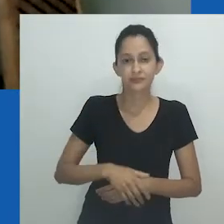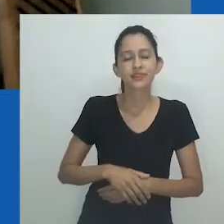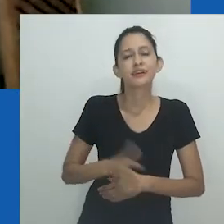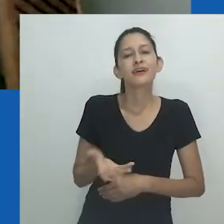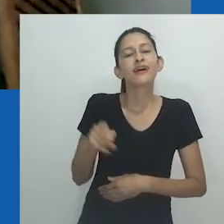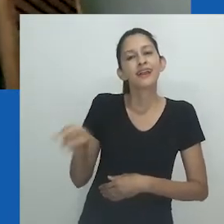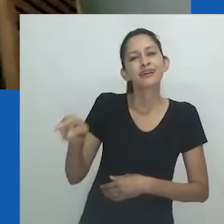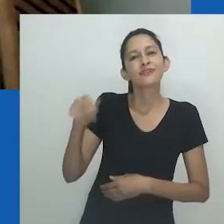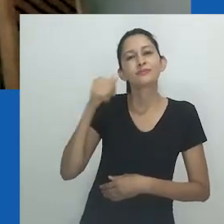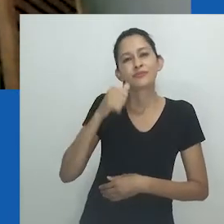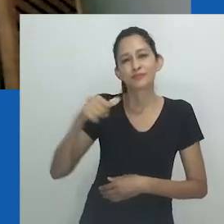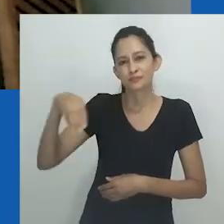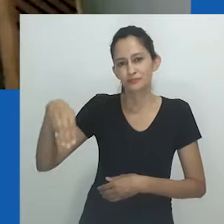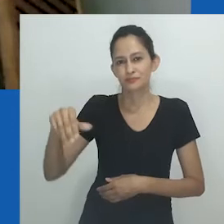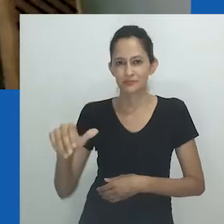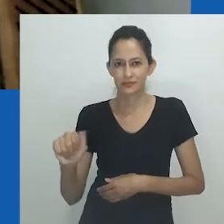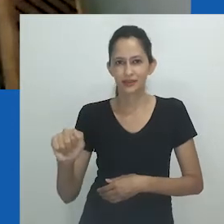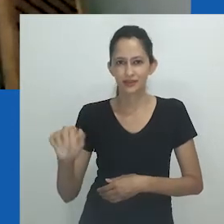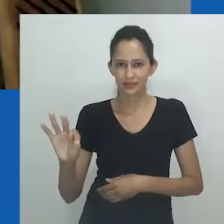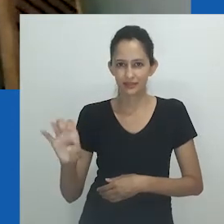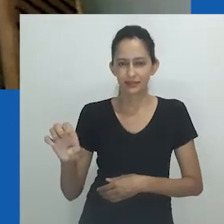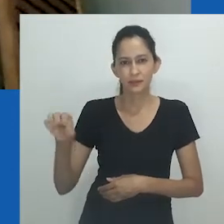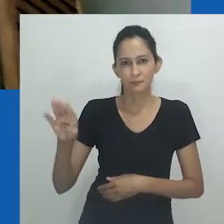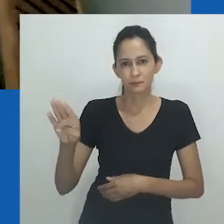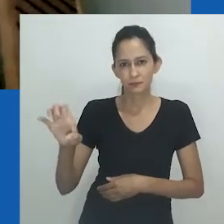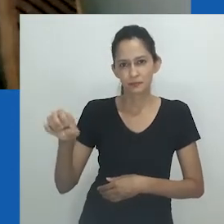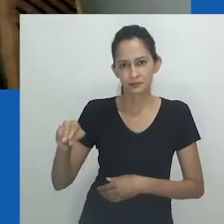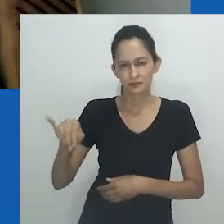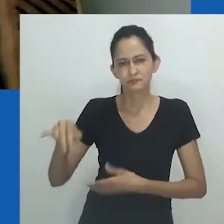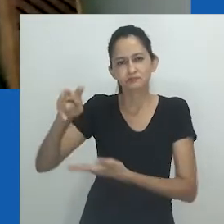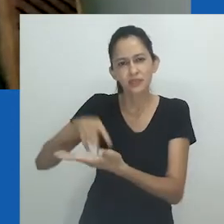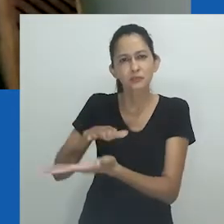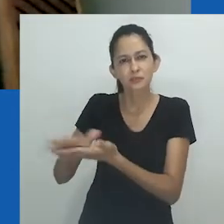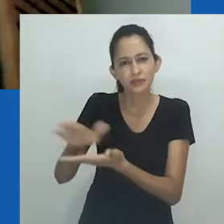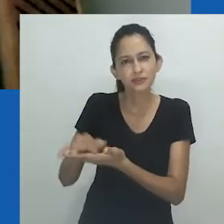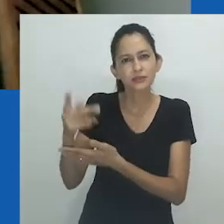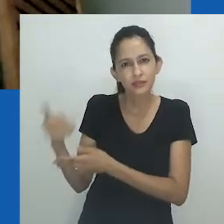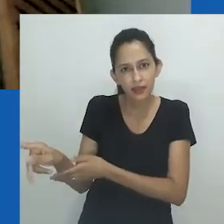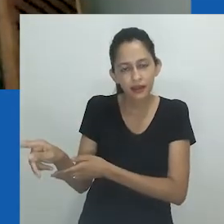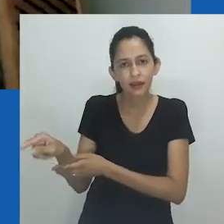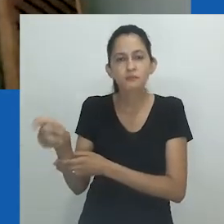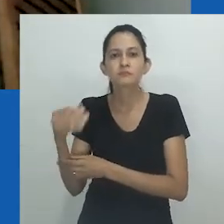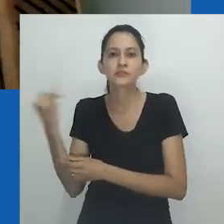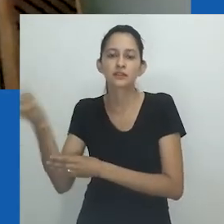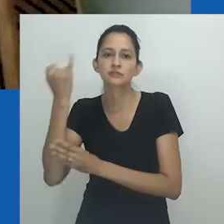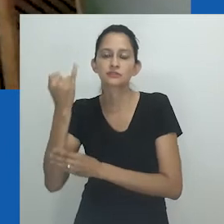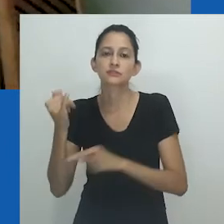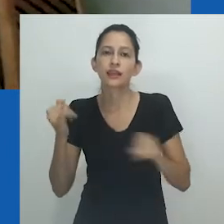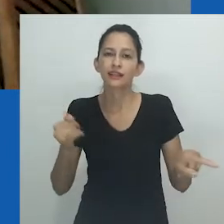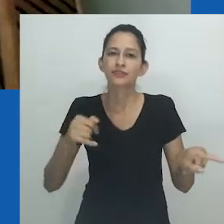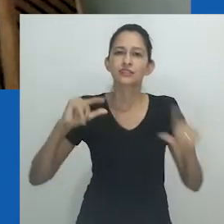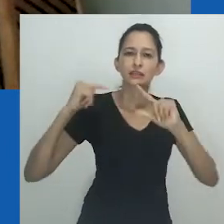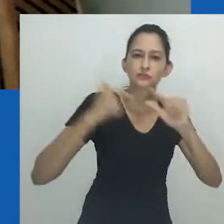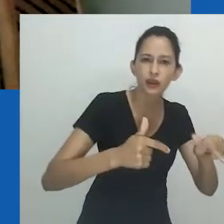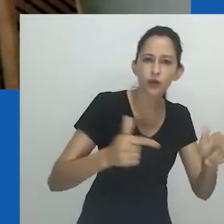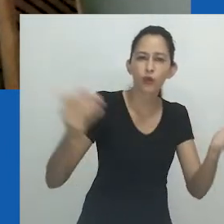Percorrer os escritos de Zethu Matebeni é também interessante para contrastarmos aquela produção clássica com essa atual,